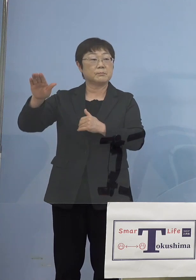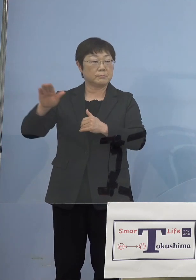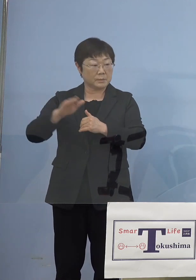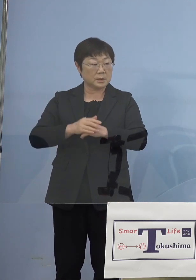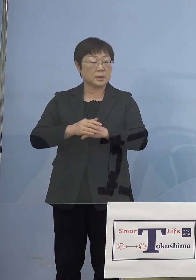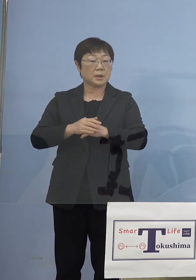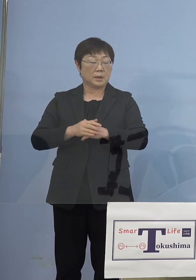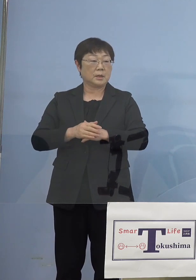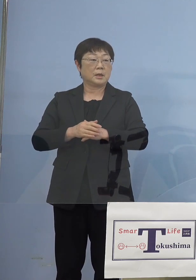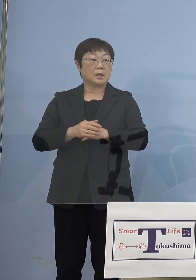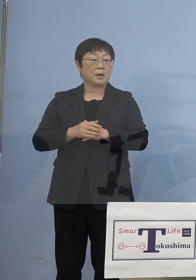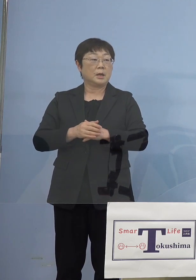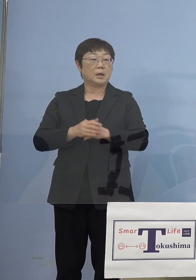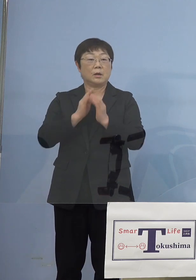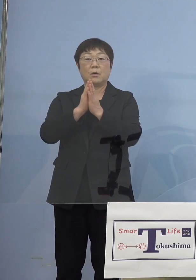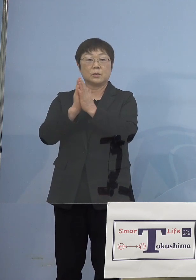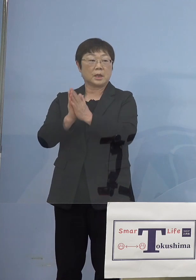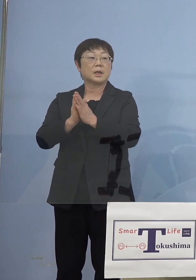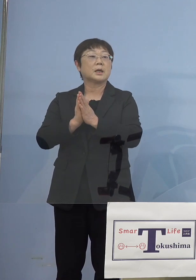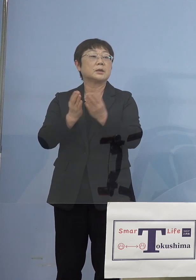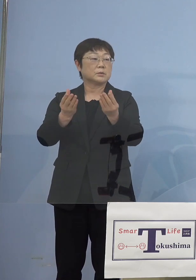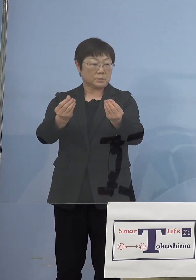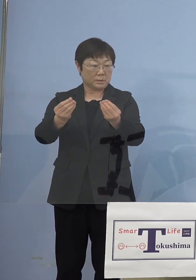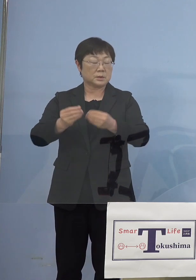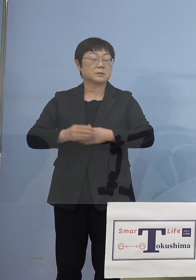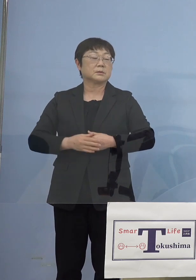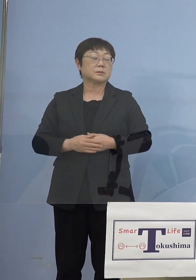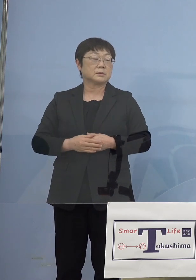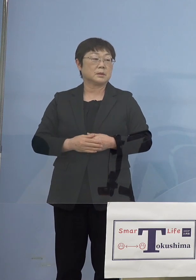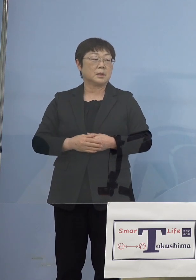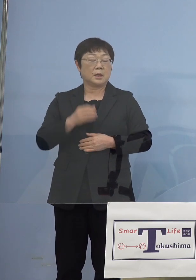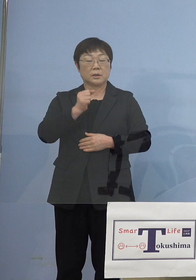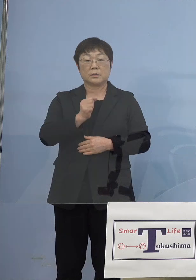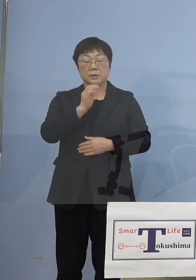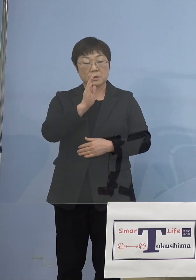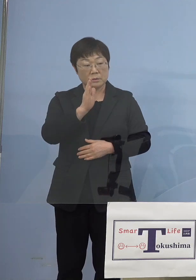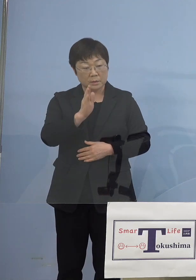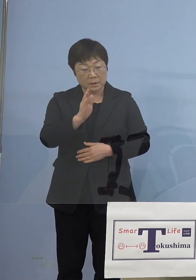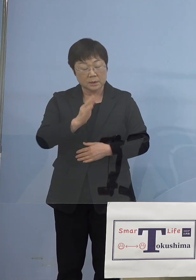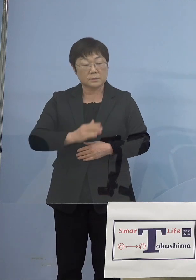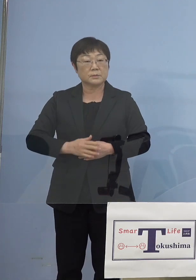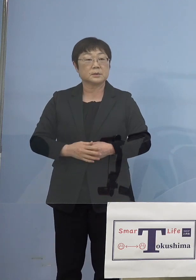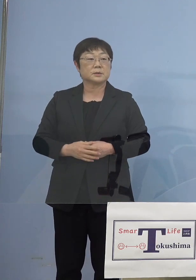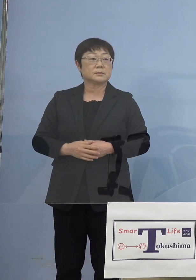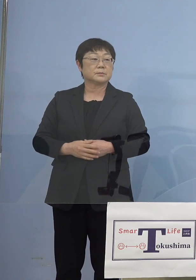ご要請をかけさせていただきました どうぞよろしくお願いをいたします